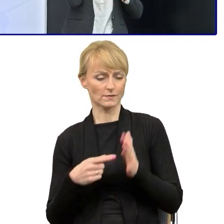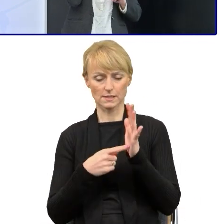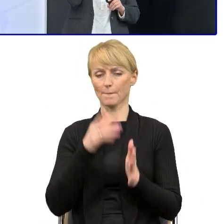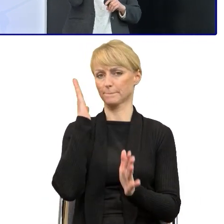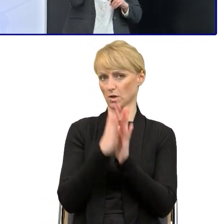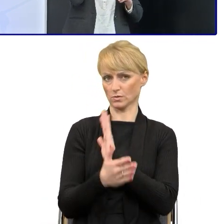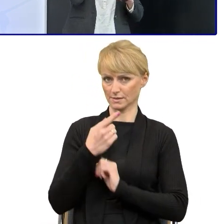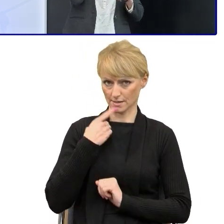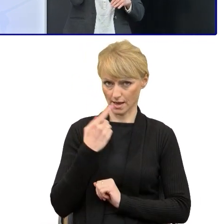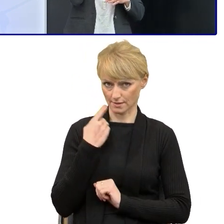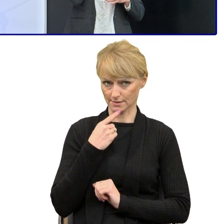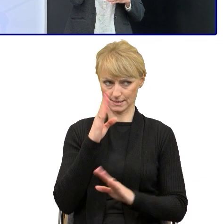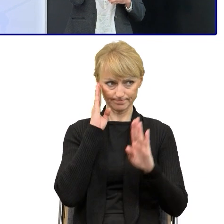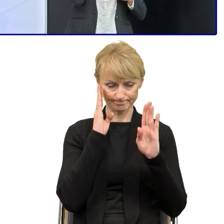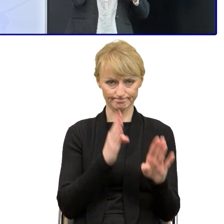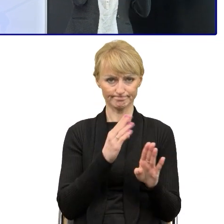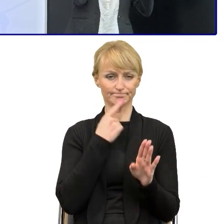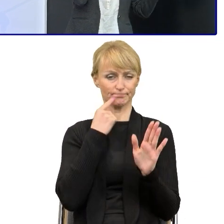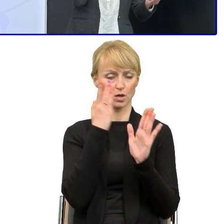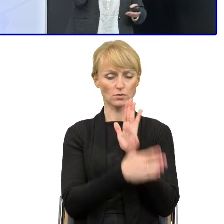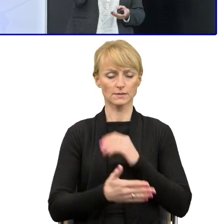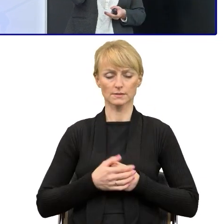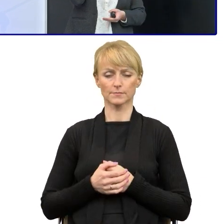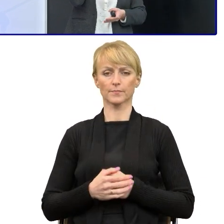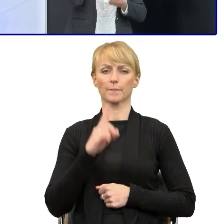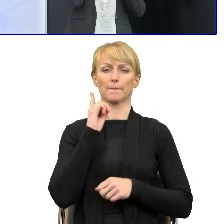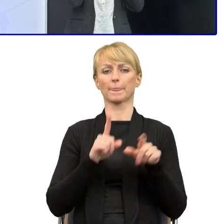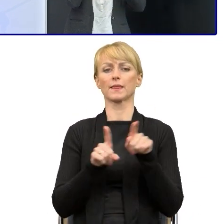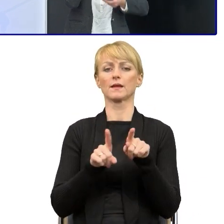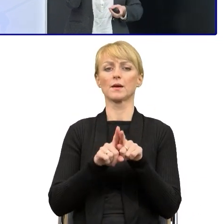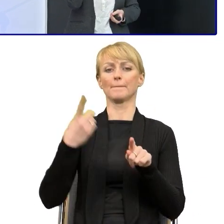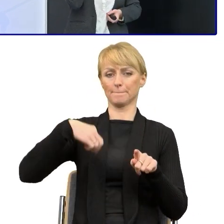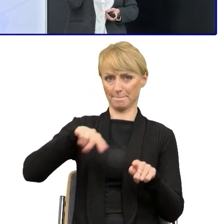Ale tak naprawdę poza tym, że zostaliśmy tymi liderami i uczestniczyliśmy w szkoleniach